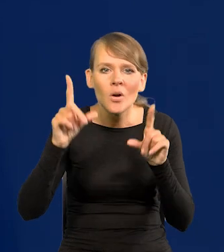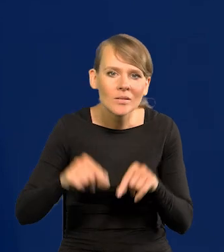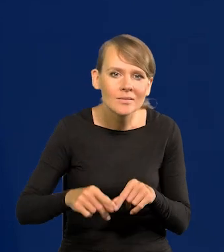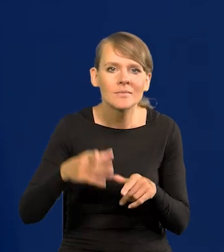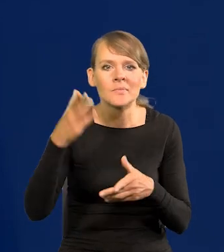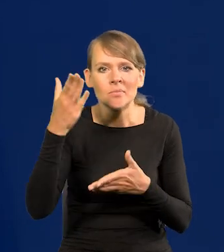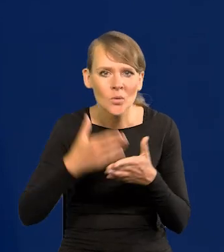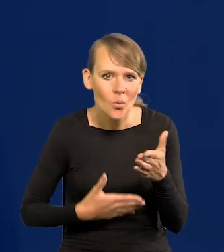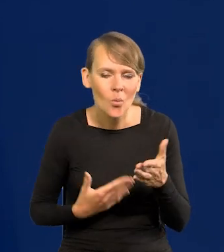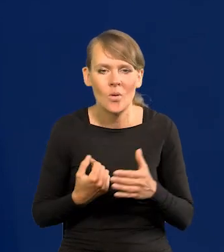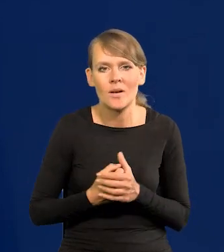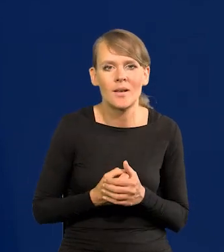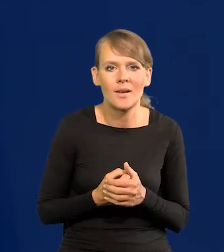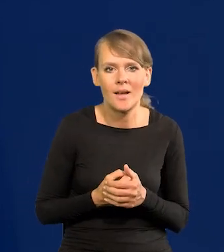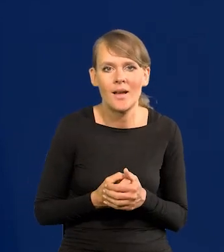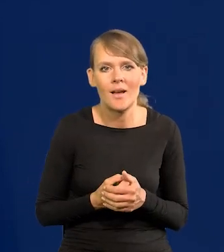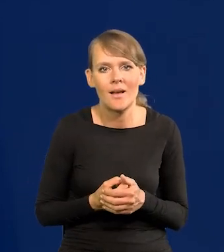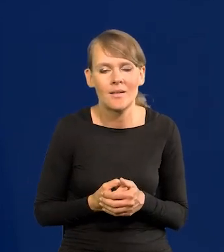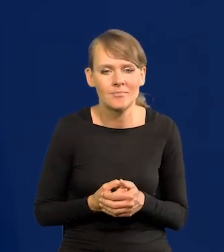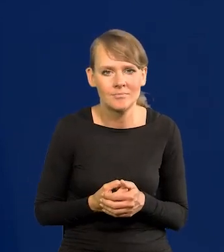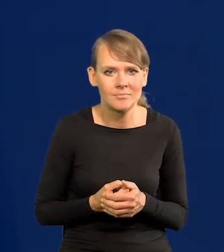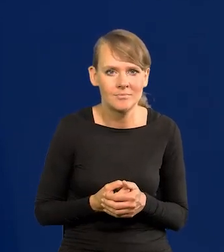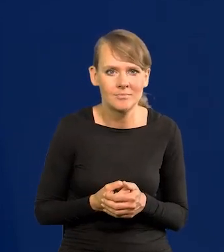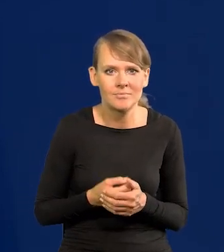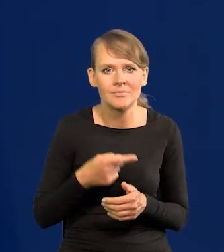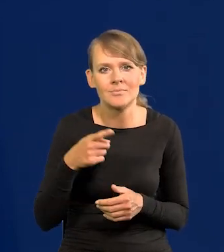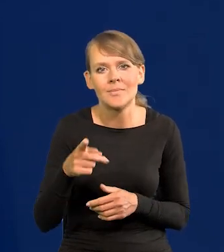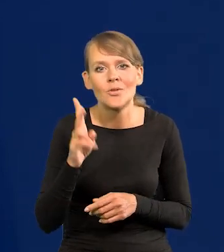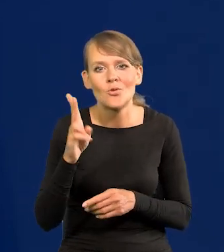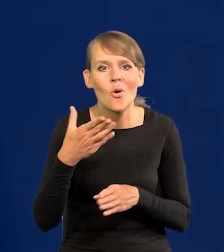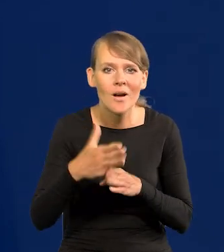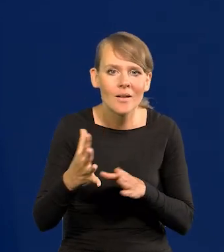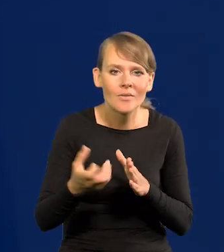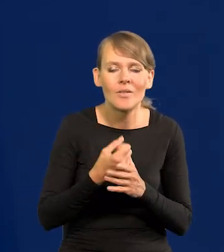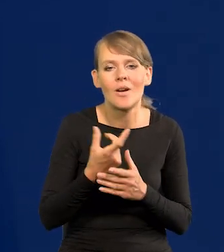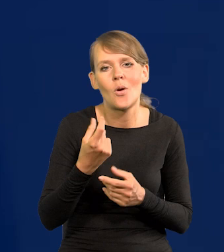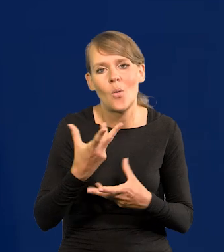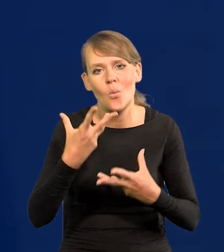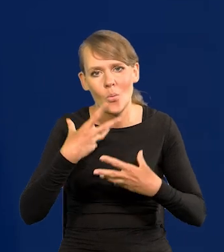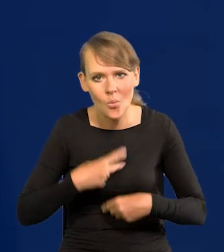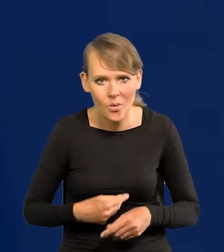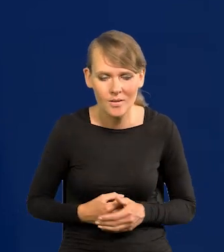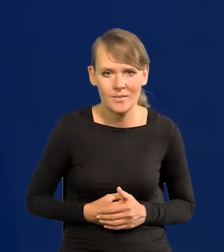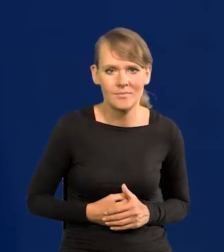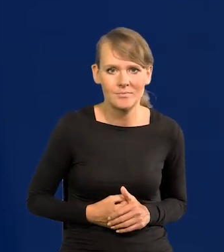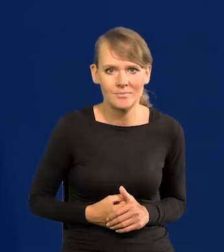Ta ulga na oddech dla kredytobiorców może być i dla przedsiębiorców.